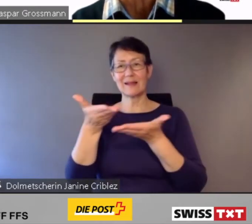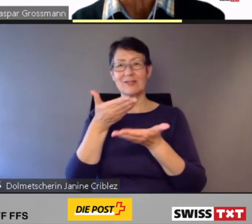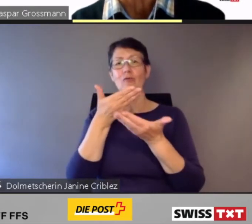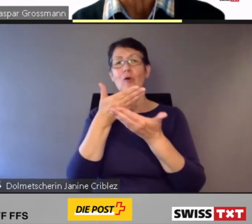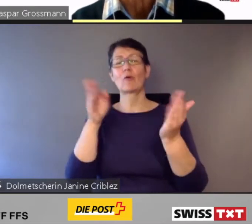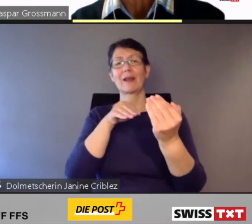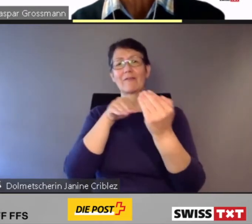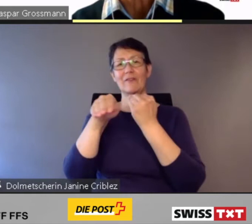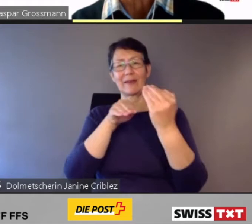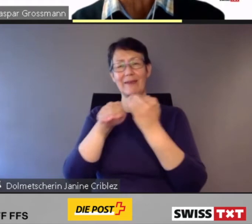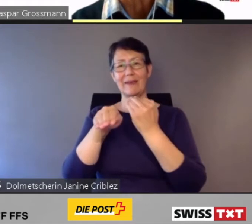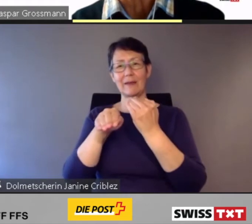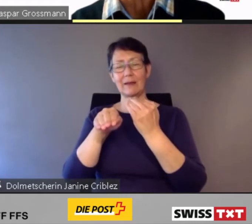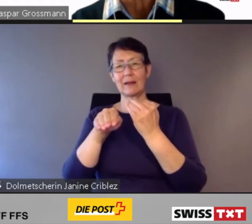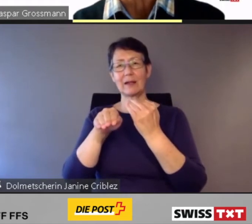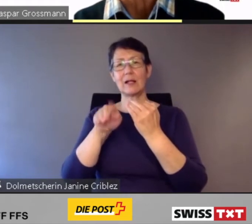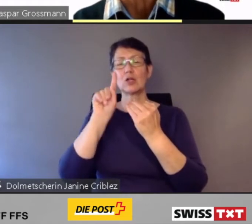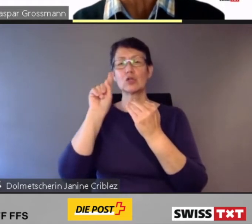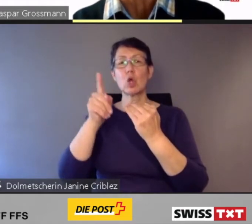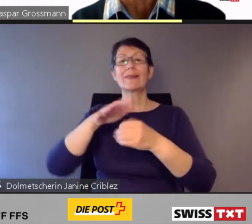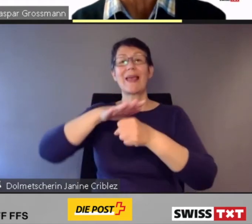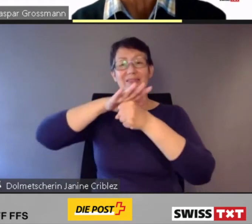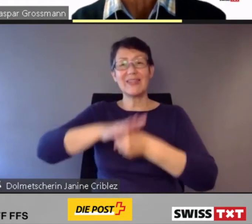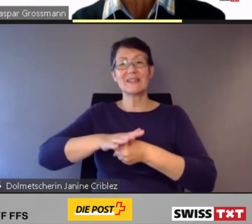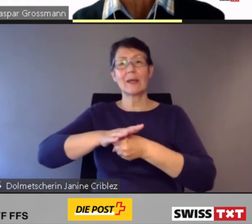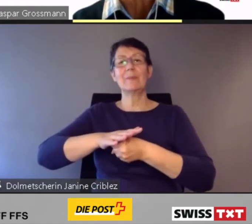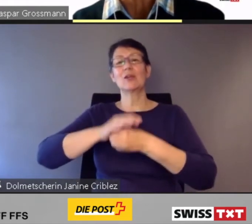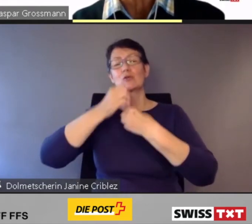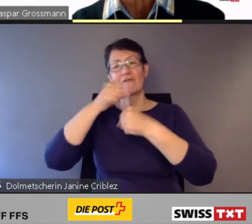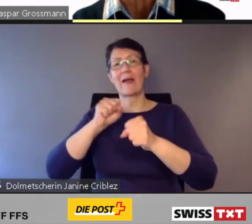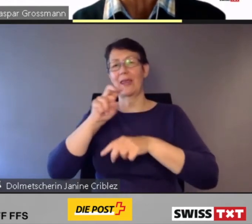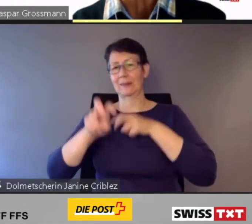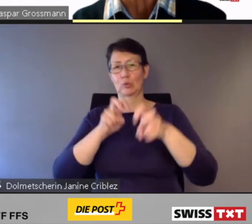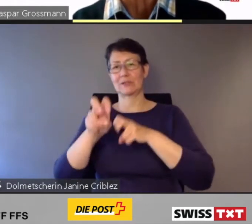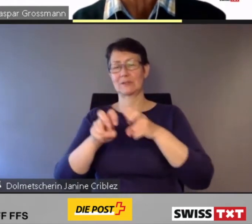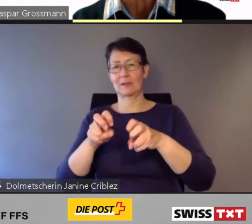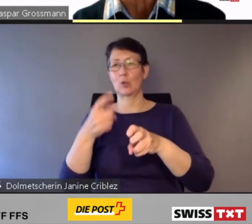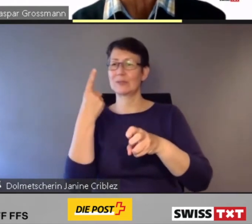nutzen und sich autonom fortbewegen können.